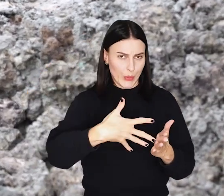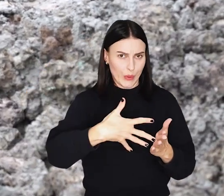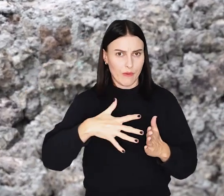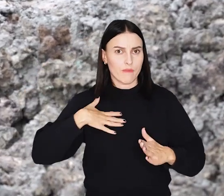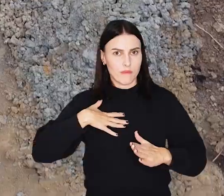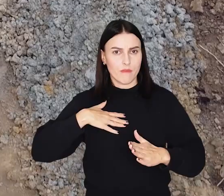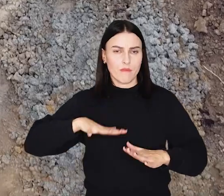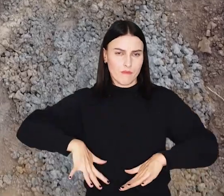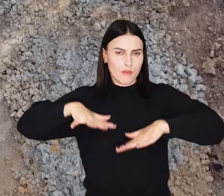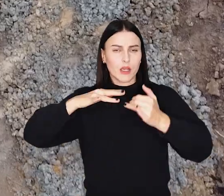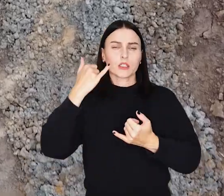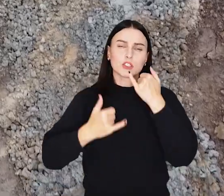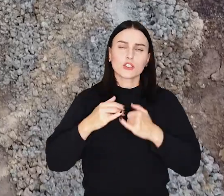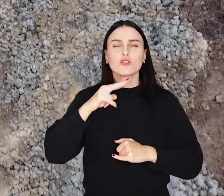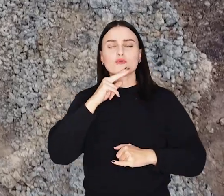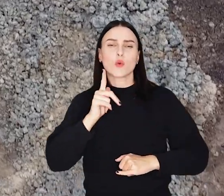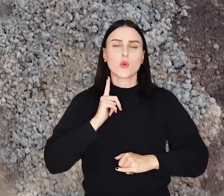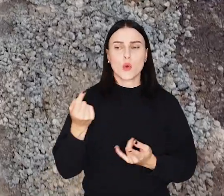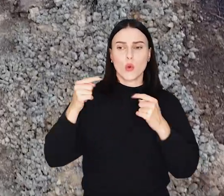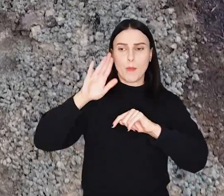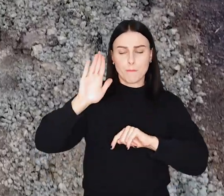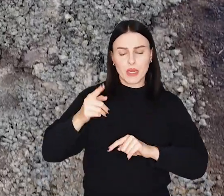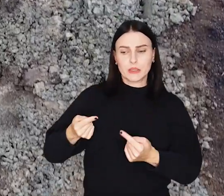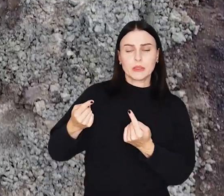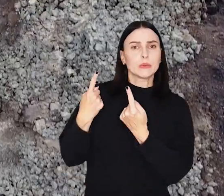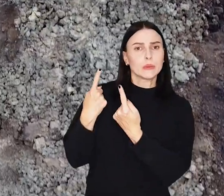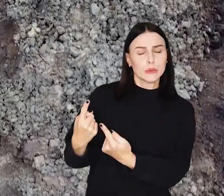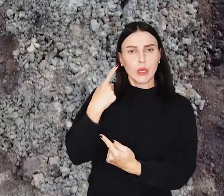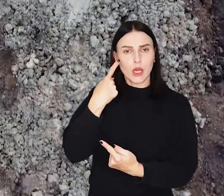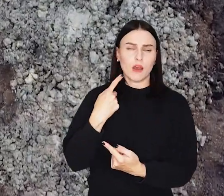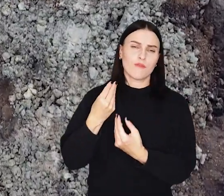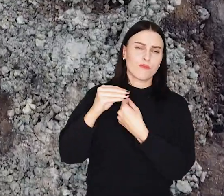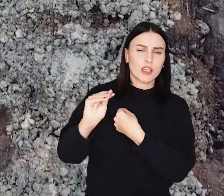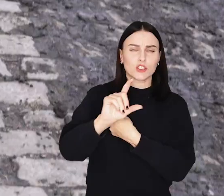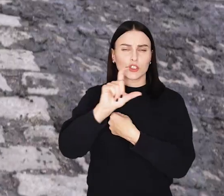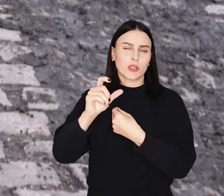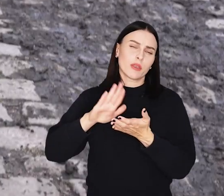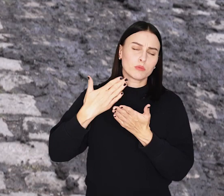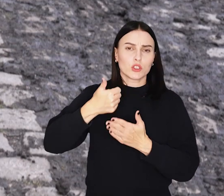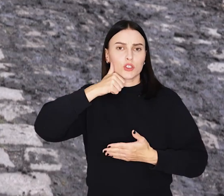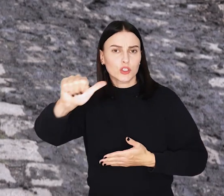Chodzi o sytuację, gdy wysoka woda dotrze do wału i będzie się tam utrzymywać przez dłuższy czas, np. przez tydzień.